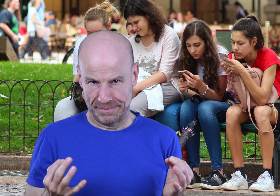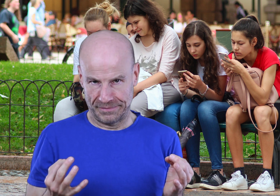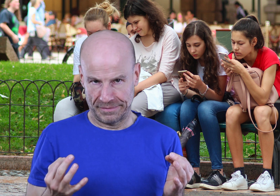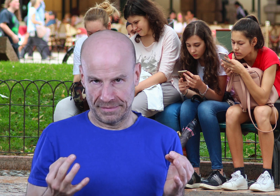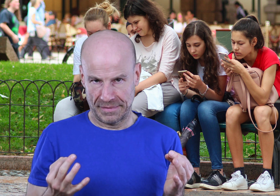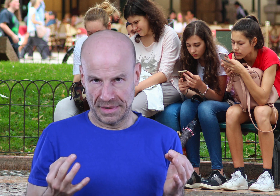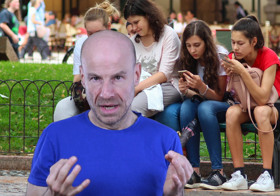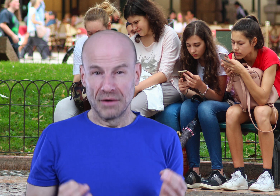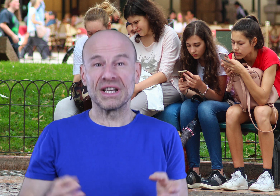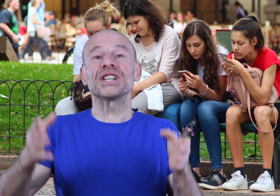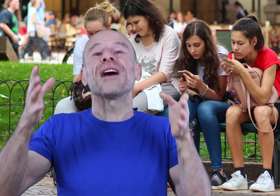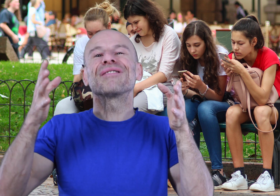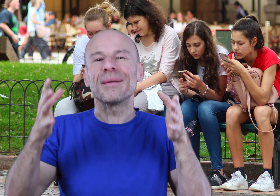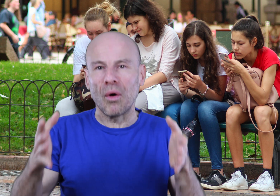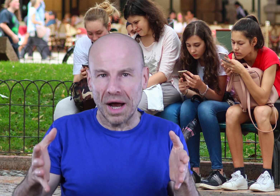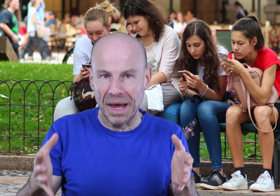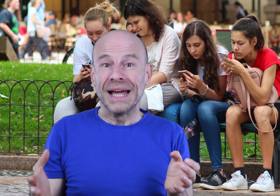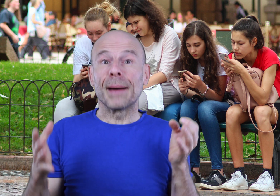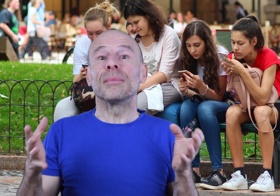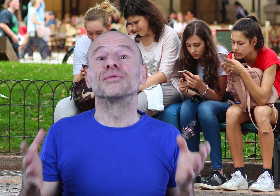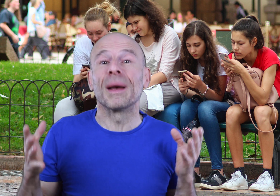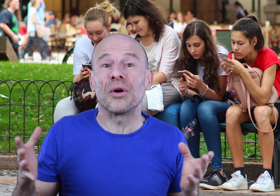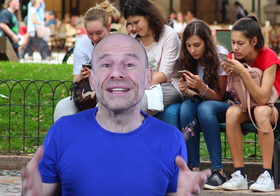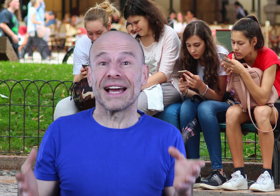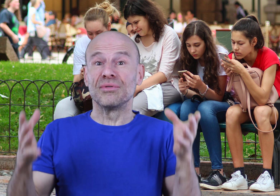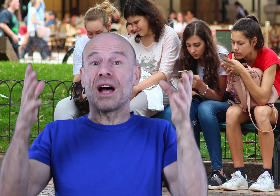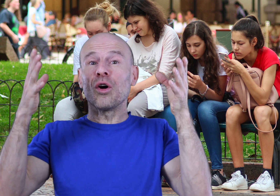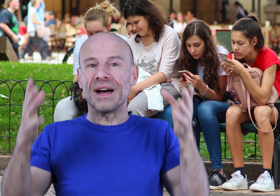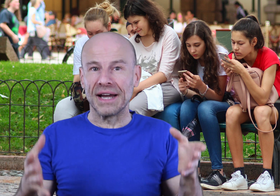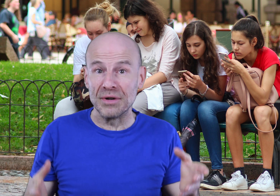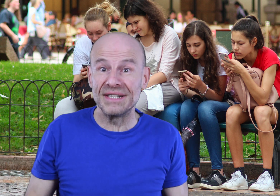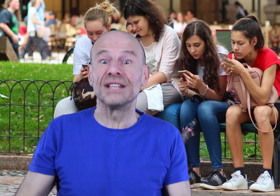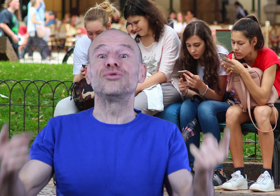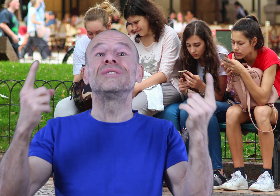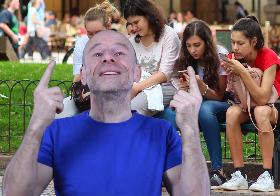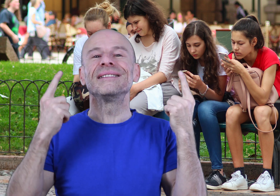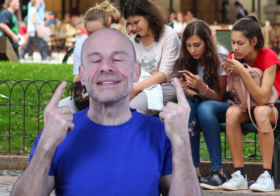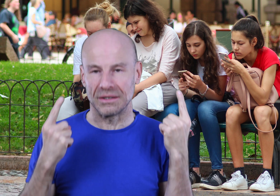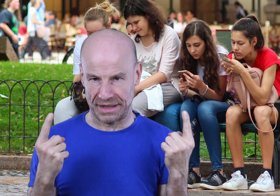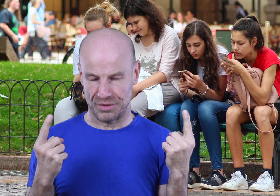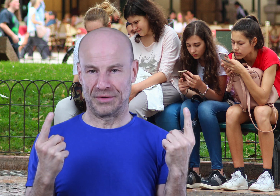Vous achetez un vrai programme capable de vous apporter des résultats remarquables s’il est UTILISÉ correctement.